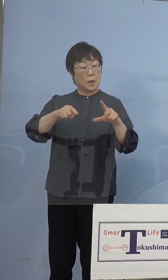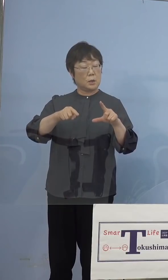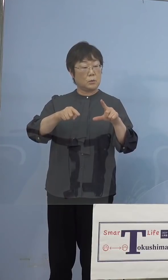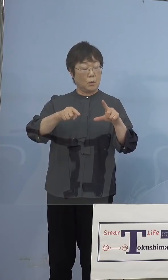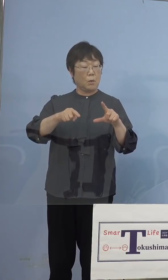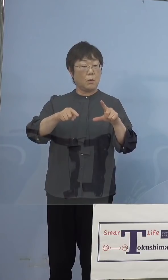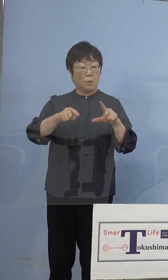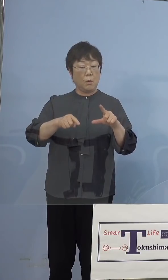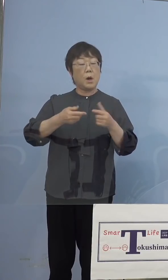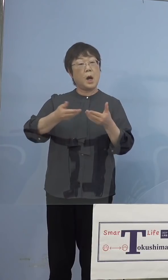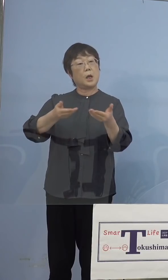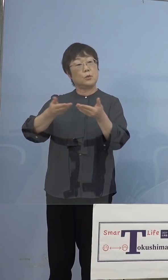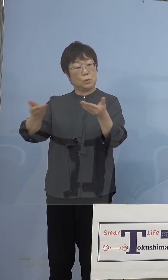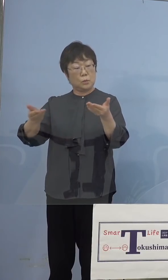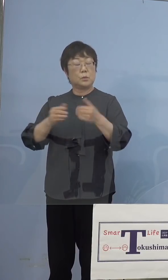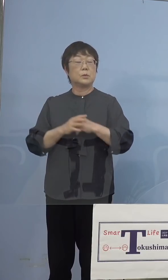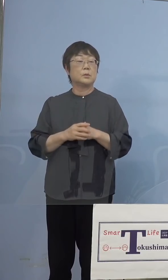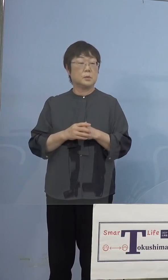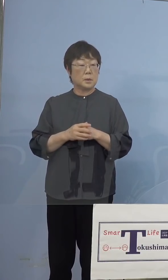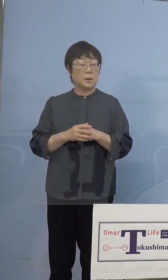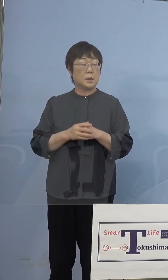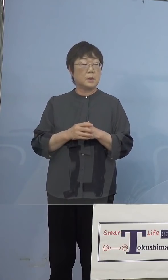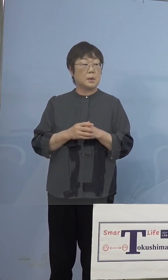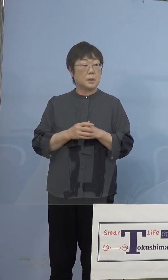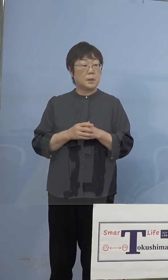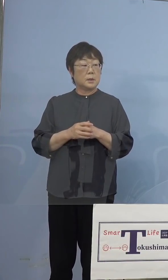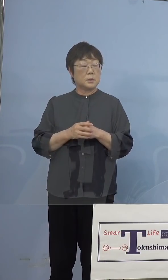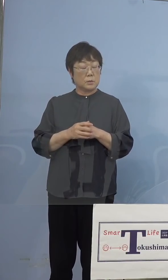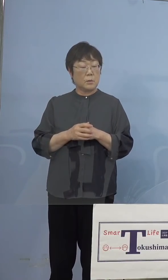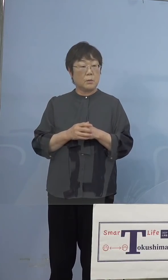思うのですけれども 若干バッテリーの不具合であるとか